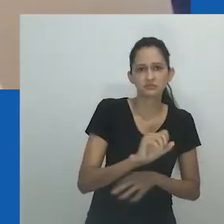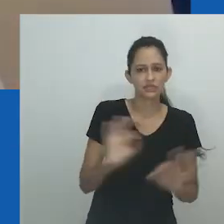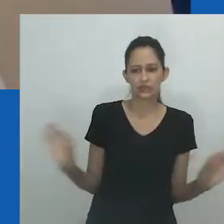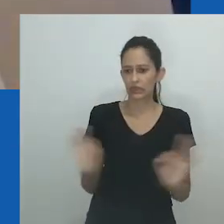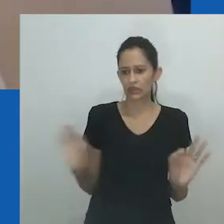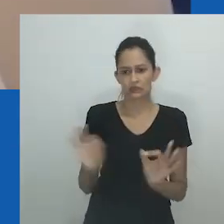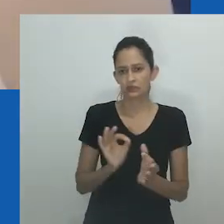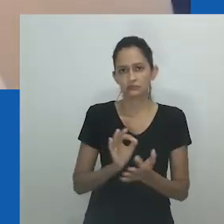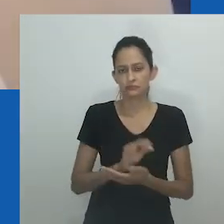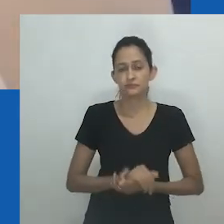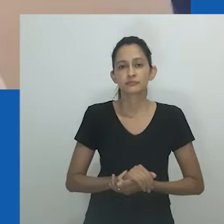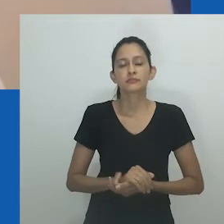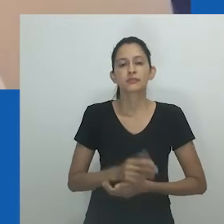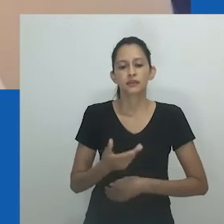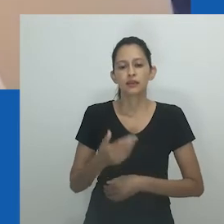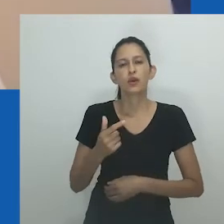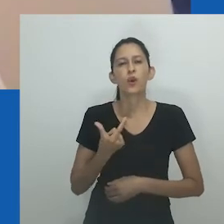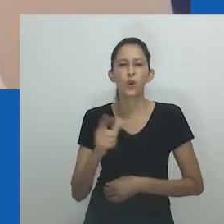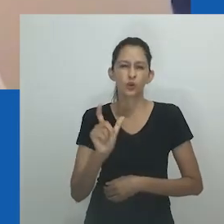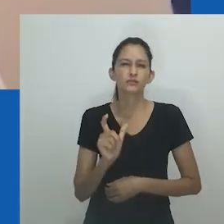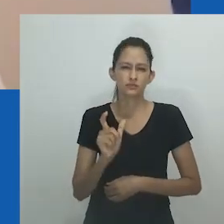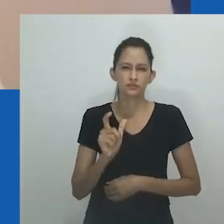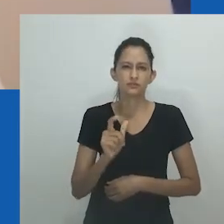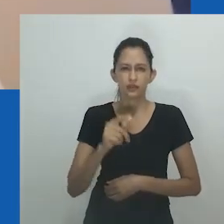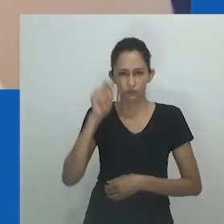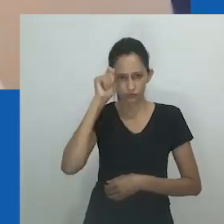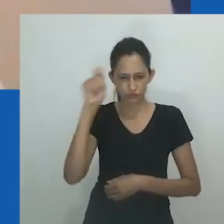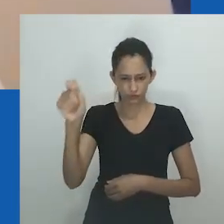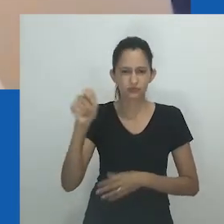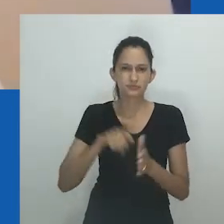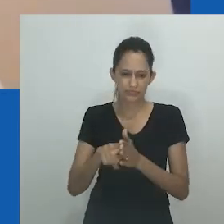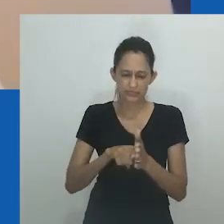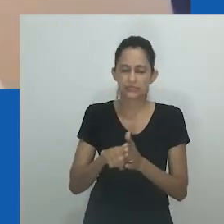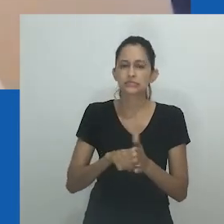nongayindoda foi o termo menos usado e compreendido nesta amostra.